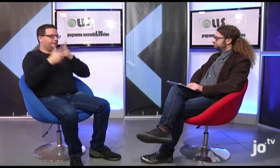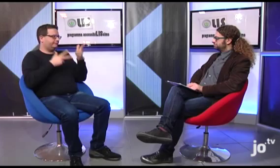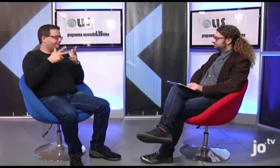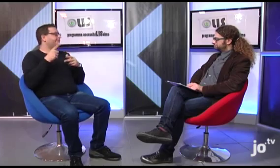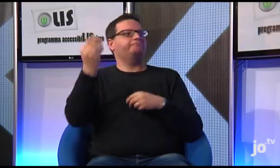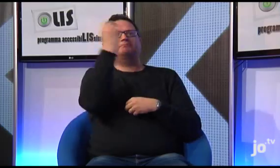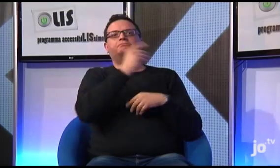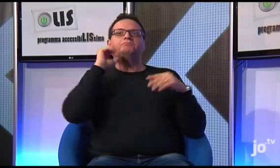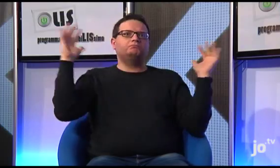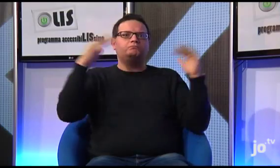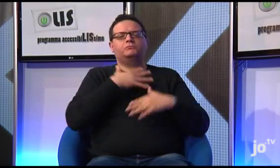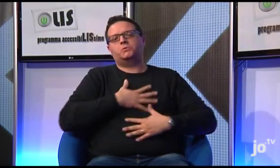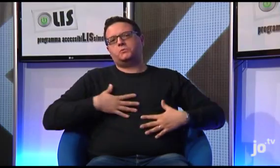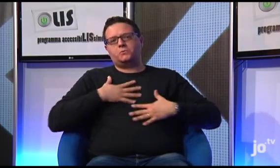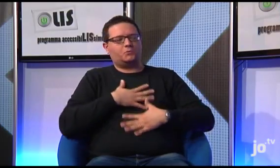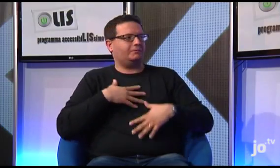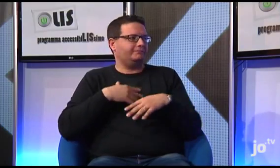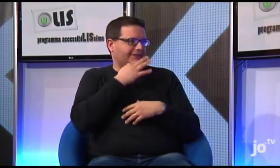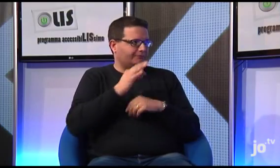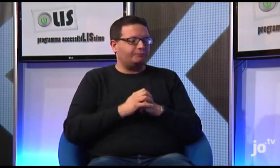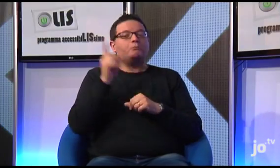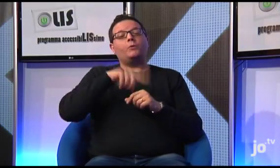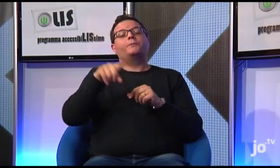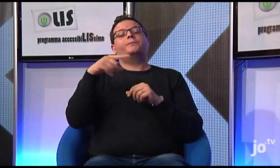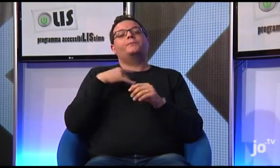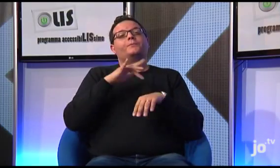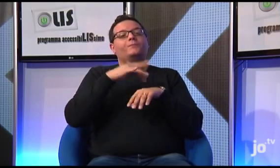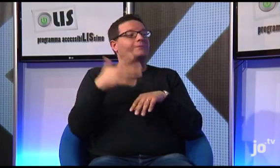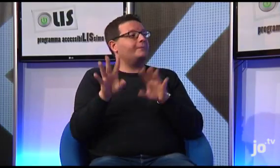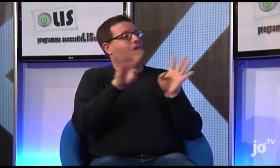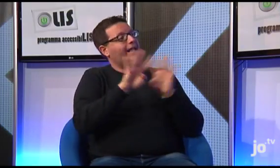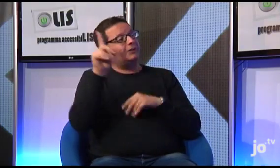un esperienza gratificante per i sordi. Inoltre, abbiamo organizzato il pellegrinaggio